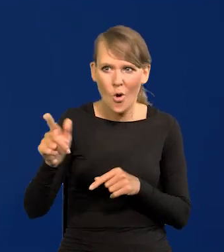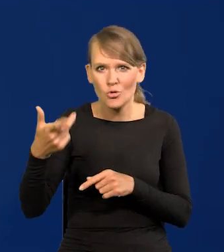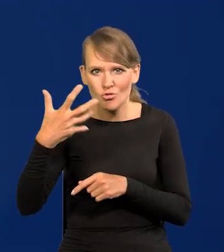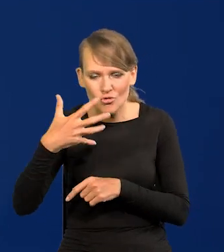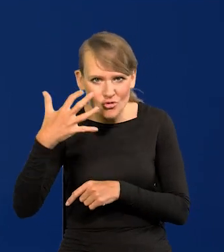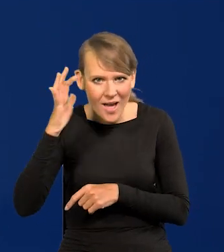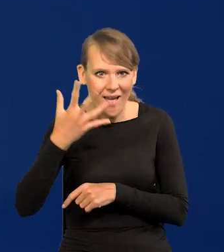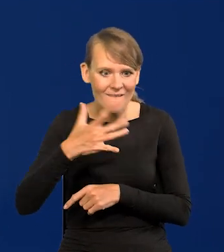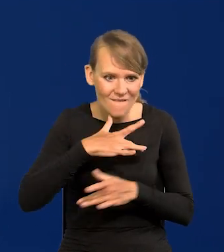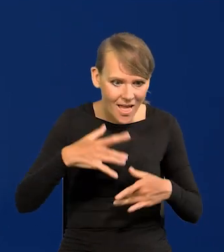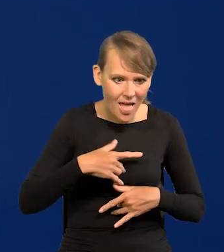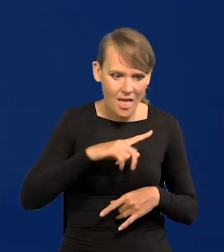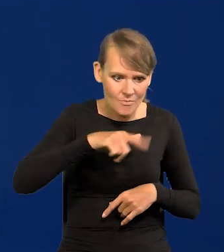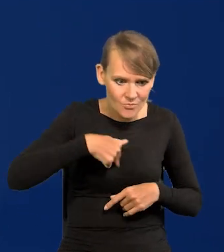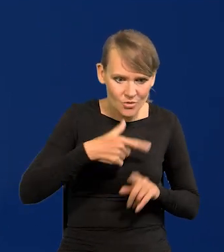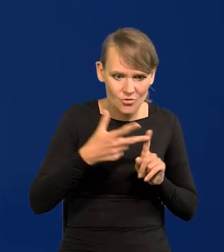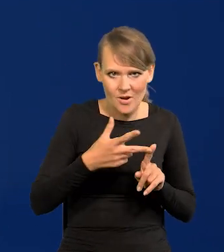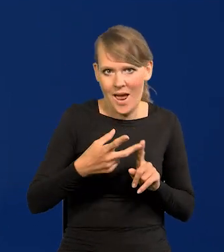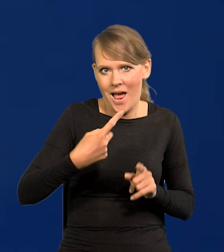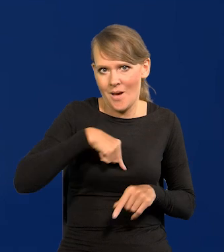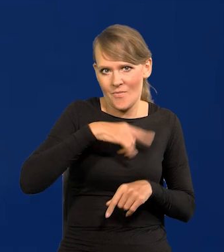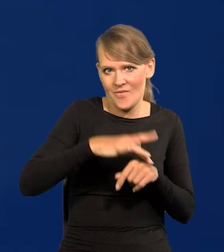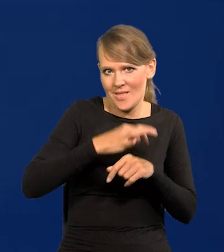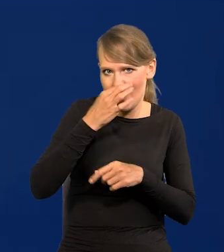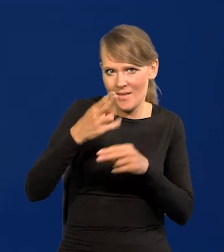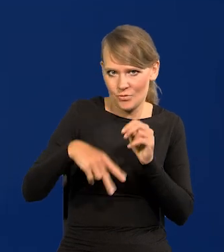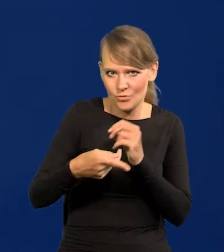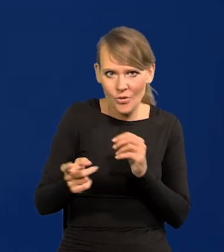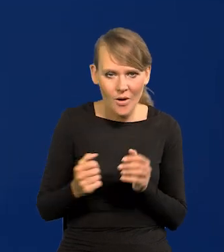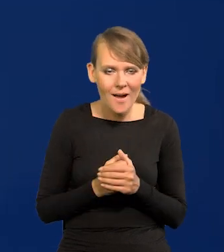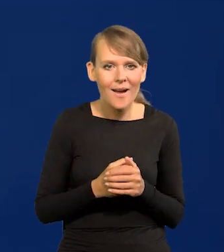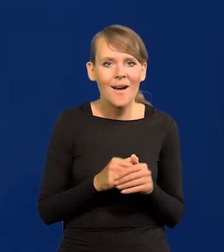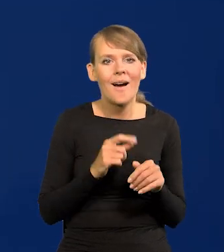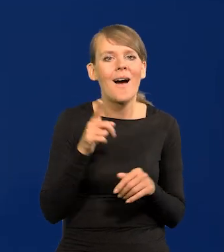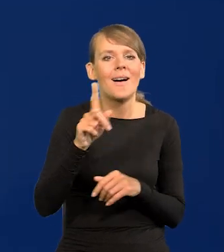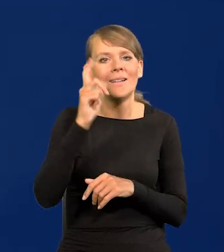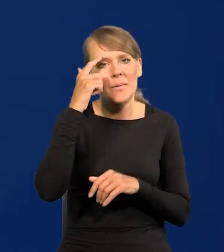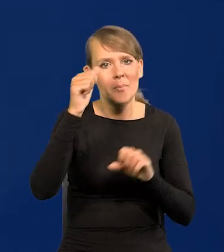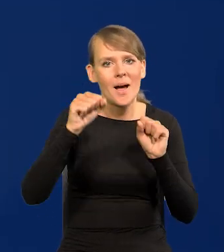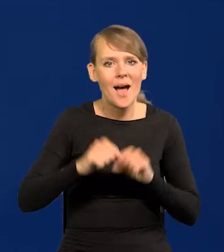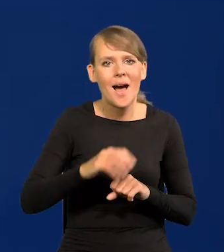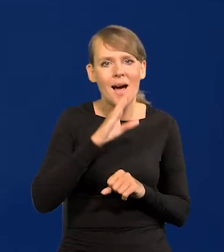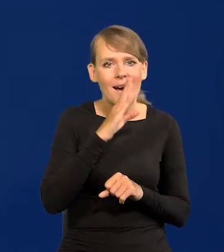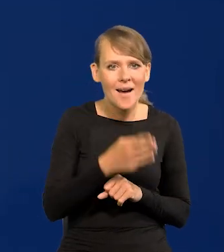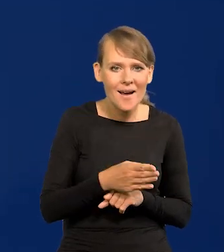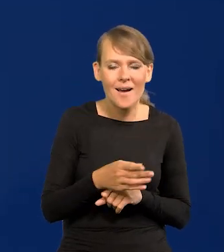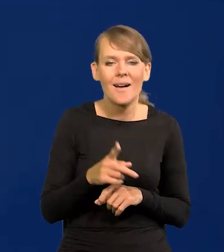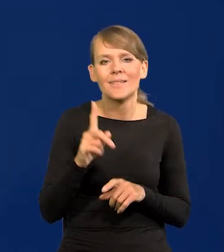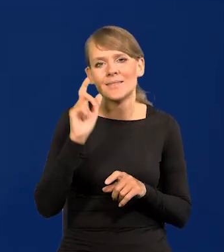i otrzymaliśmy od razu lepsze rezultaty. FED, Centralny Bank Ameryki i Centralny Bank Europejski